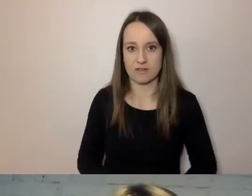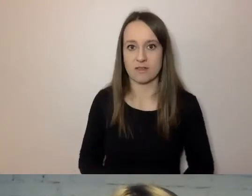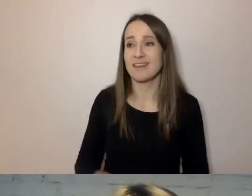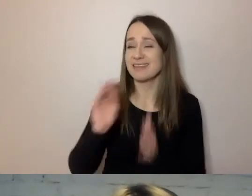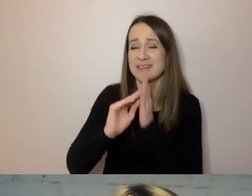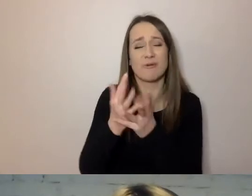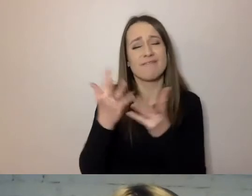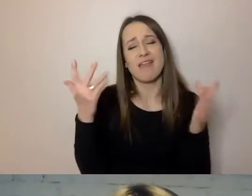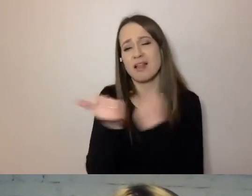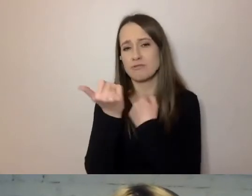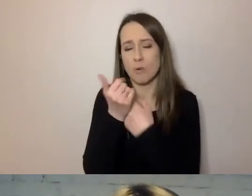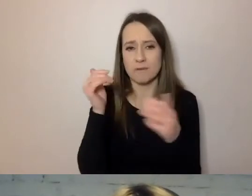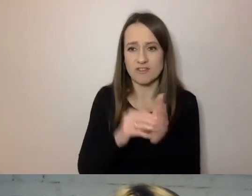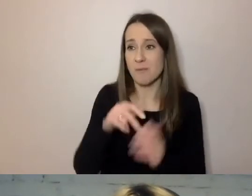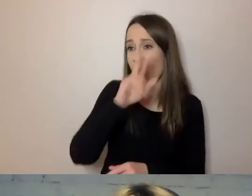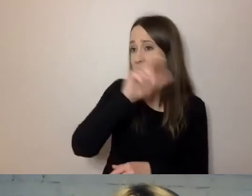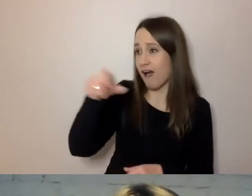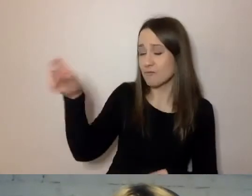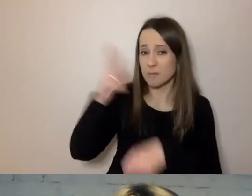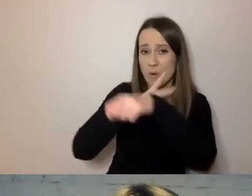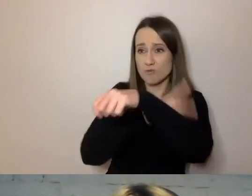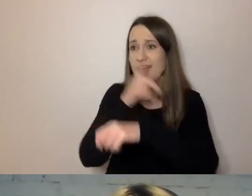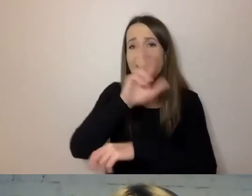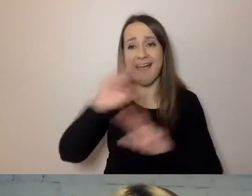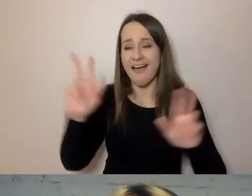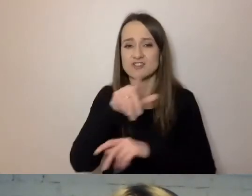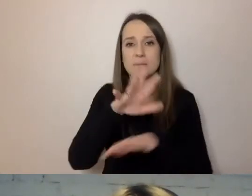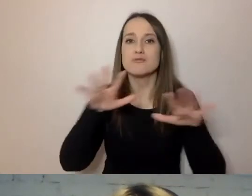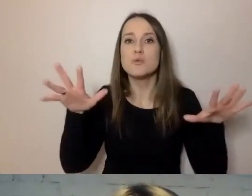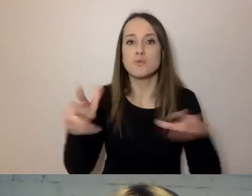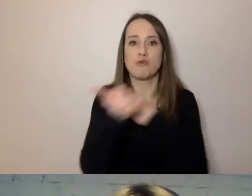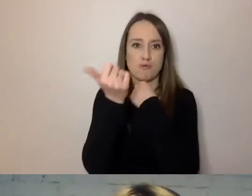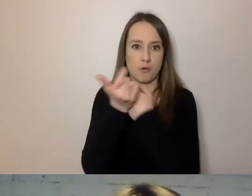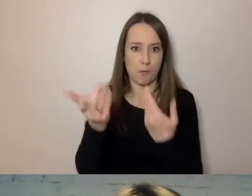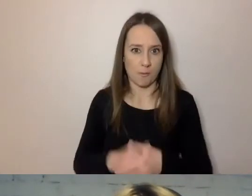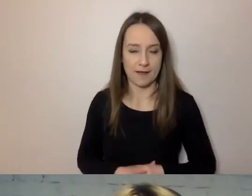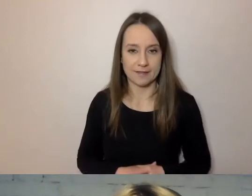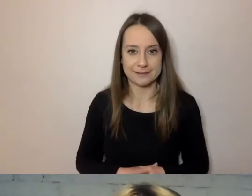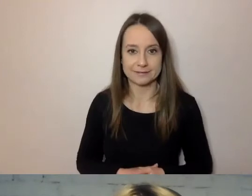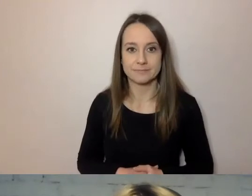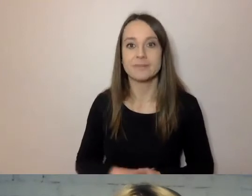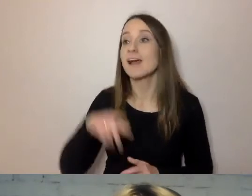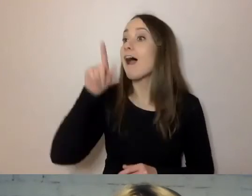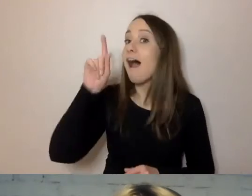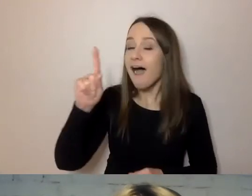bo każdy urzędnik ma do czynienia z wieloma dokumentami, ale można to tak uporządkować,